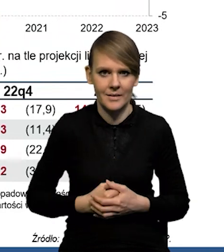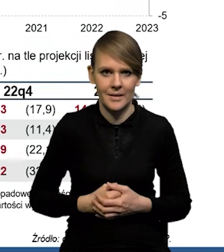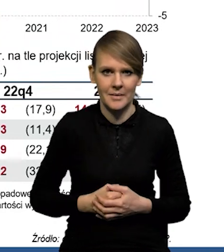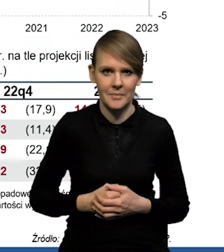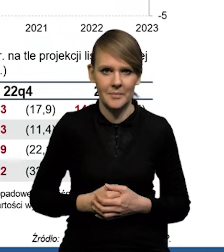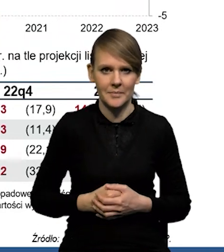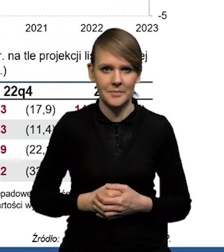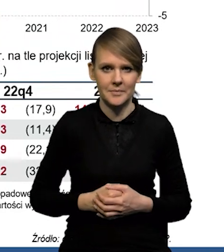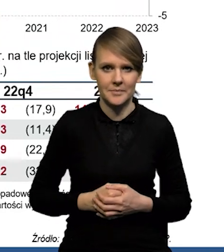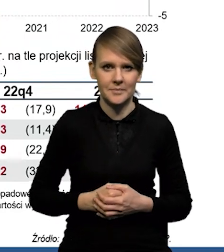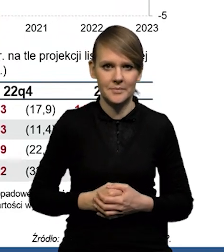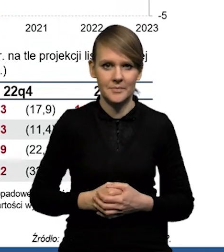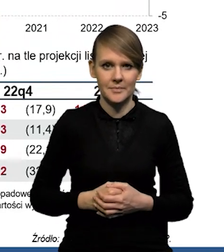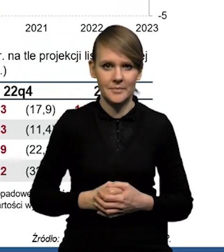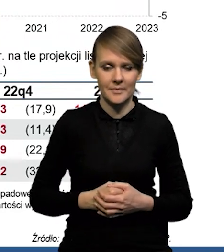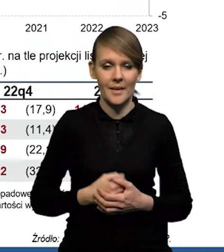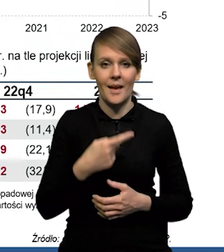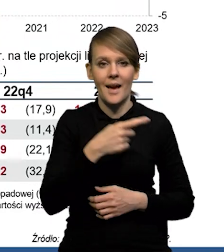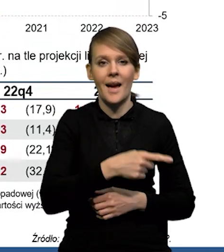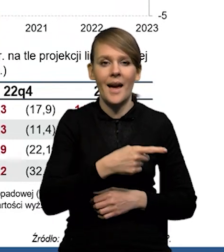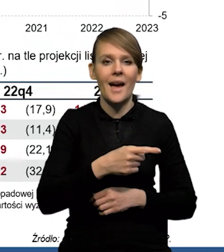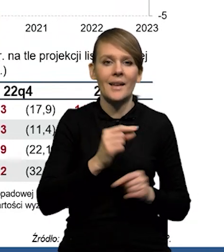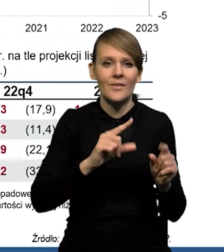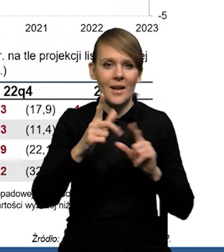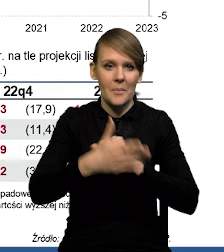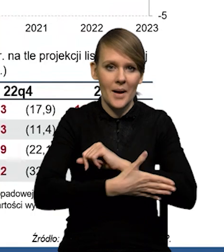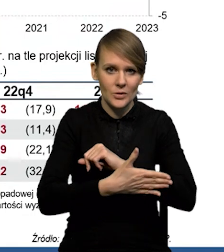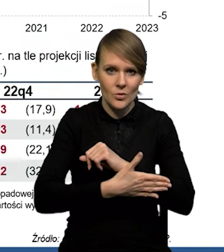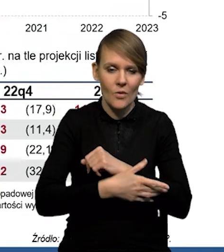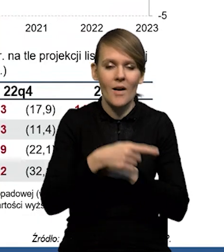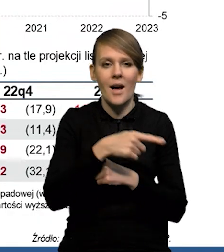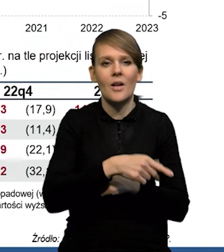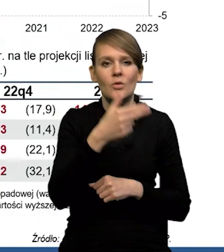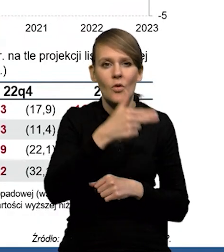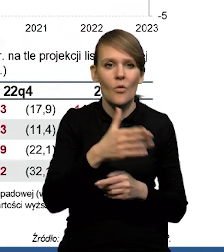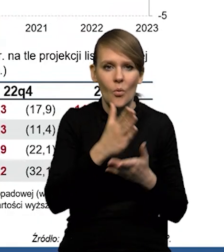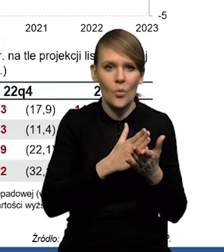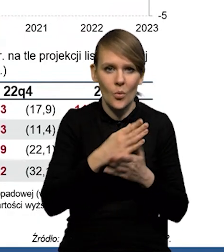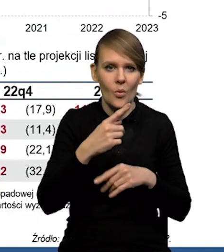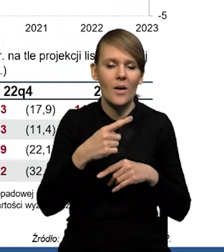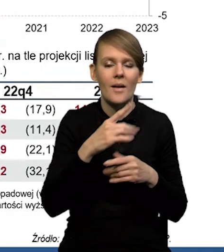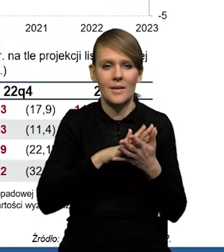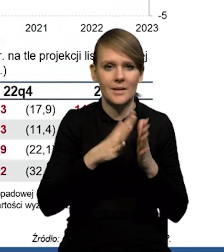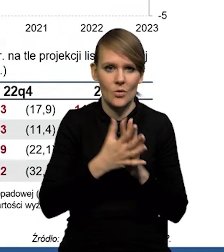Natomiast, jeśli chodzi o samą inflację bazową, to po połowie mają towary i usługi rynkowe także.